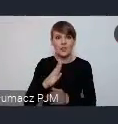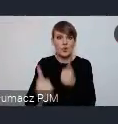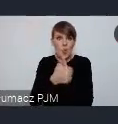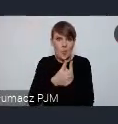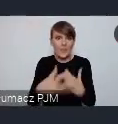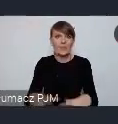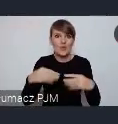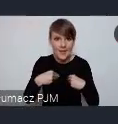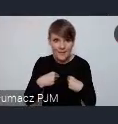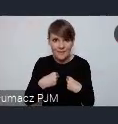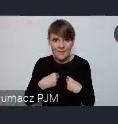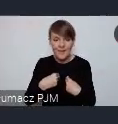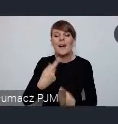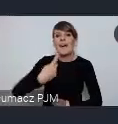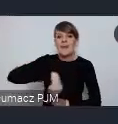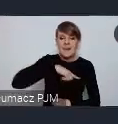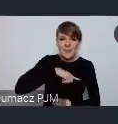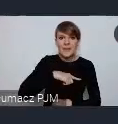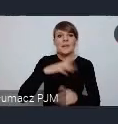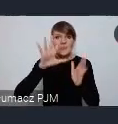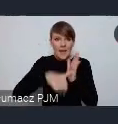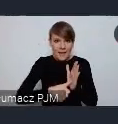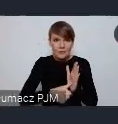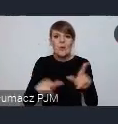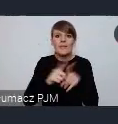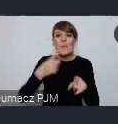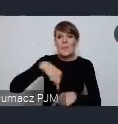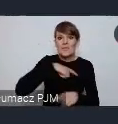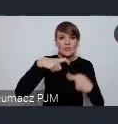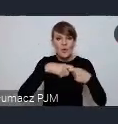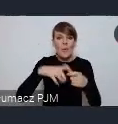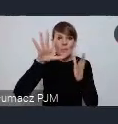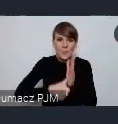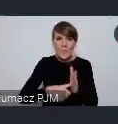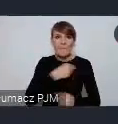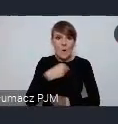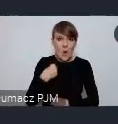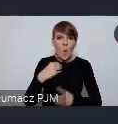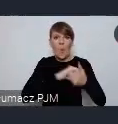My jako miasta, ale także my jako Związek Miast Polskich my jako unia metropolii polskich